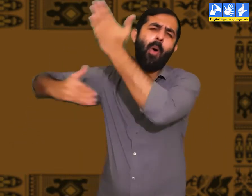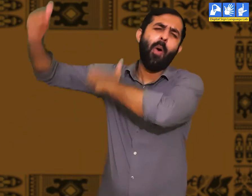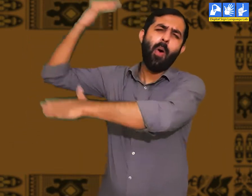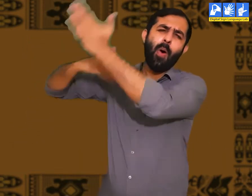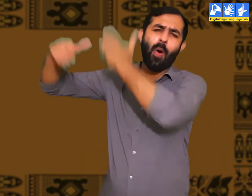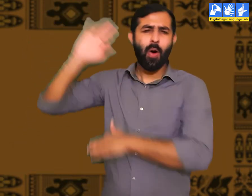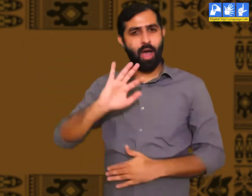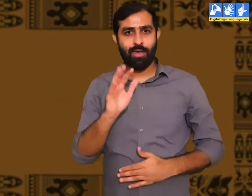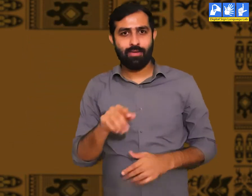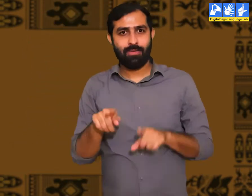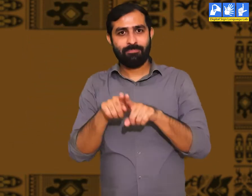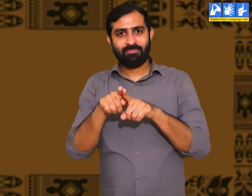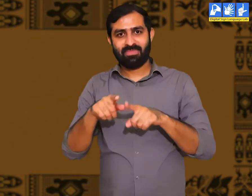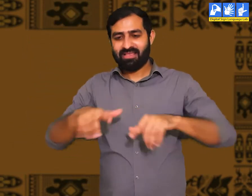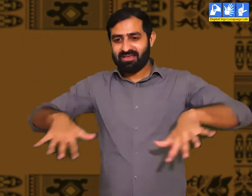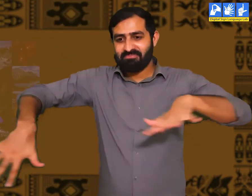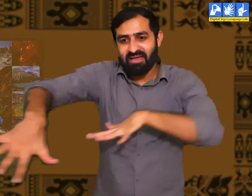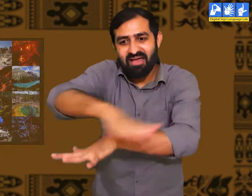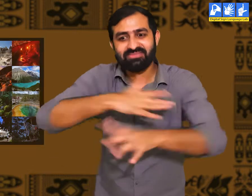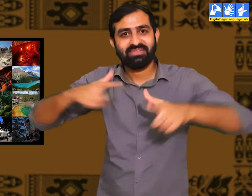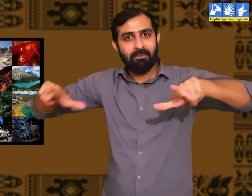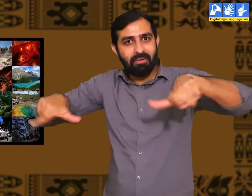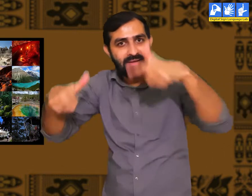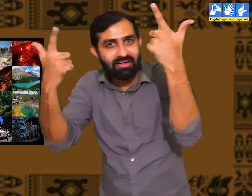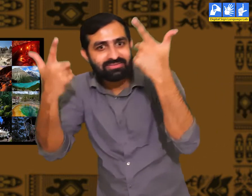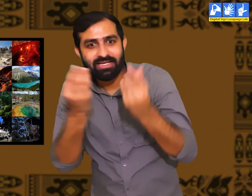प्राचीन काल में जब इस संसार में मनुष्य की रचना नहीं हुई थी